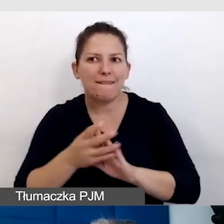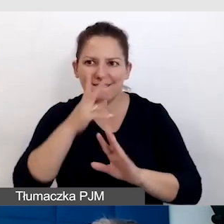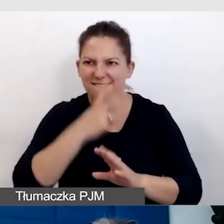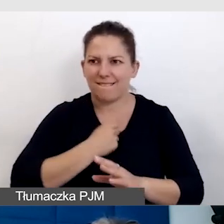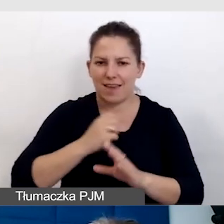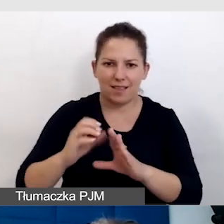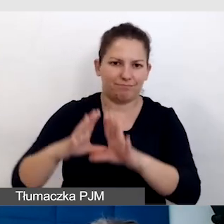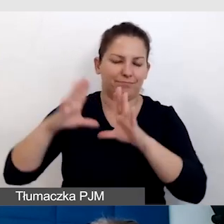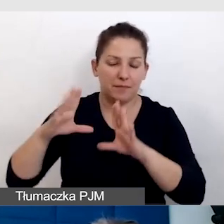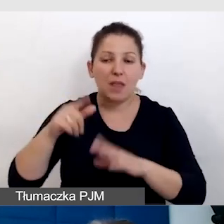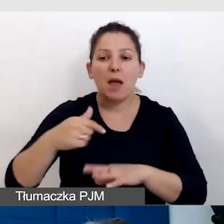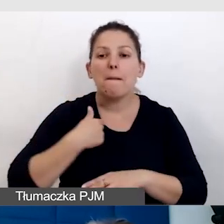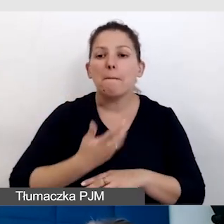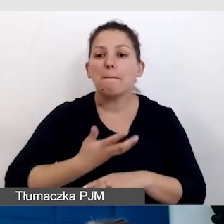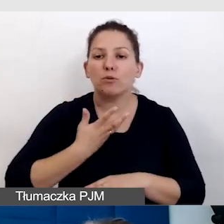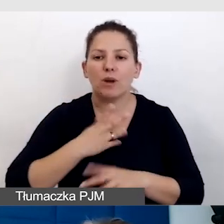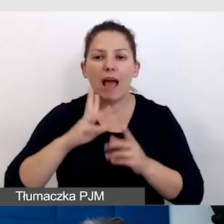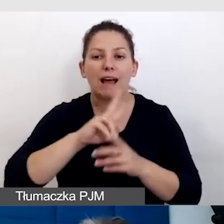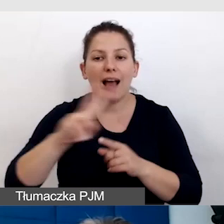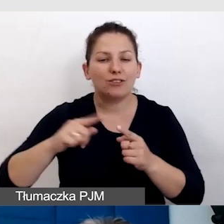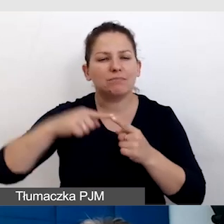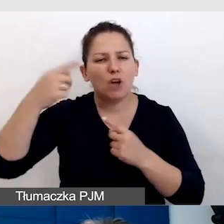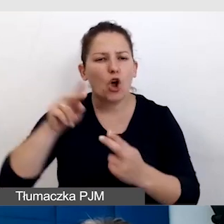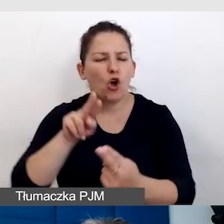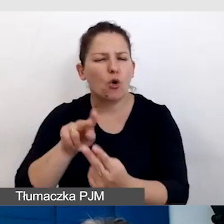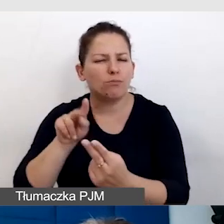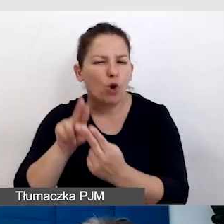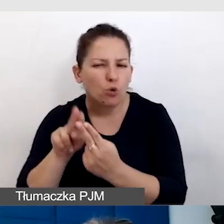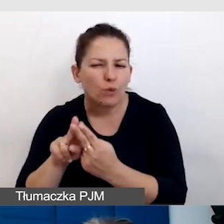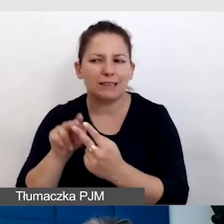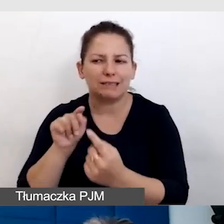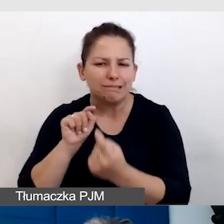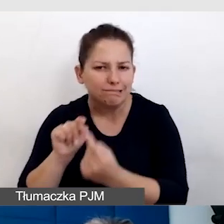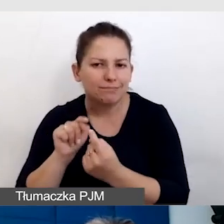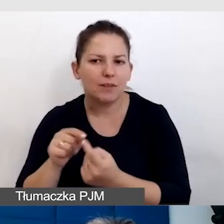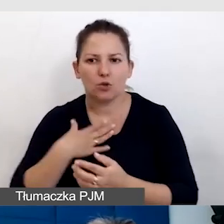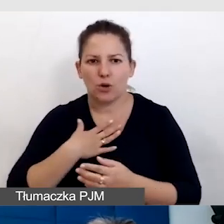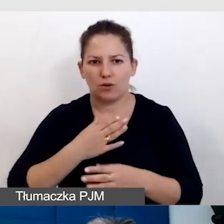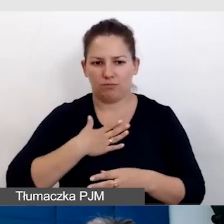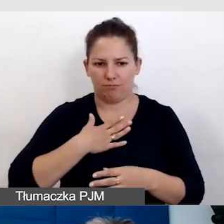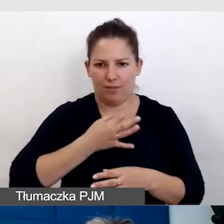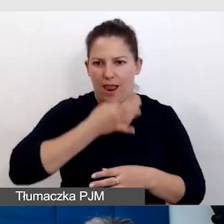Mam takie poczucie, że z każdą konsultacją, jesteśmy coraz lepsi.